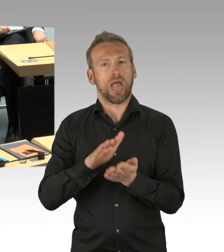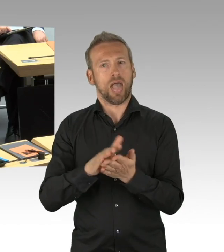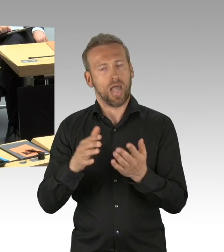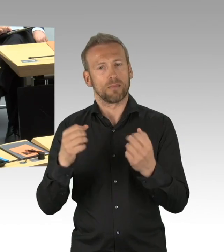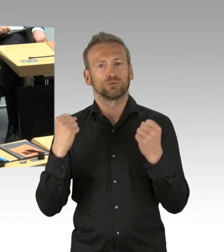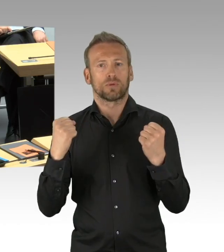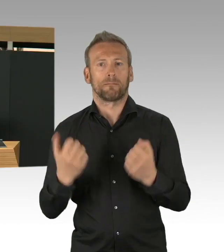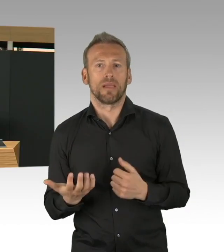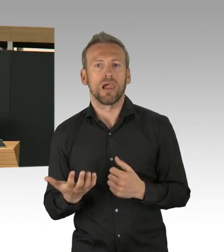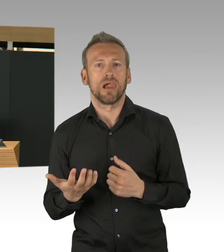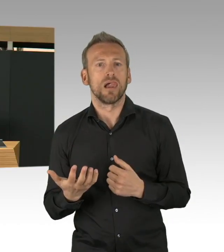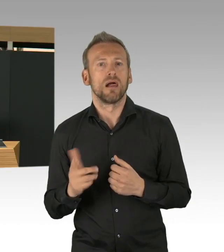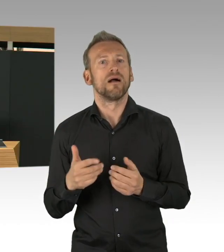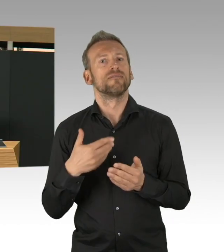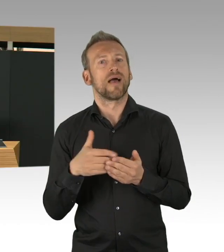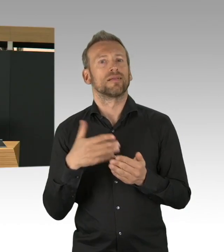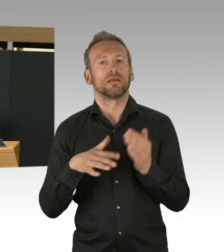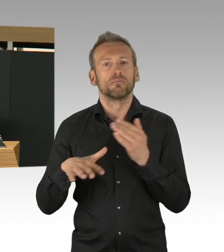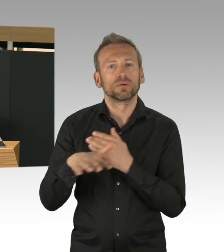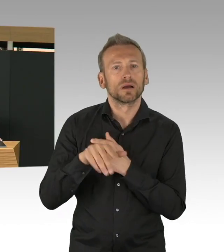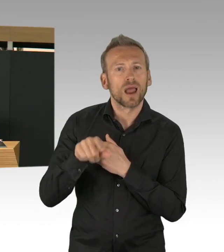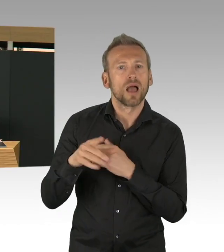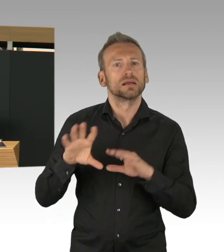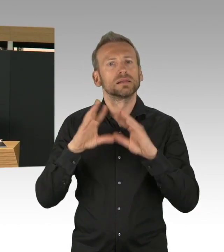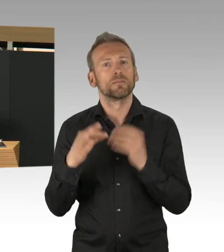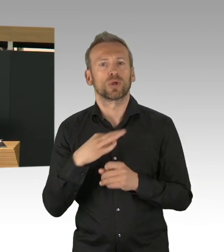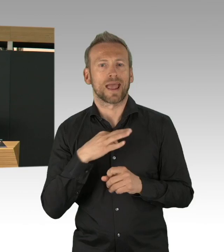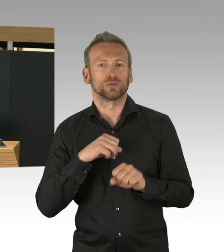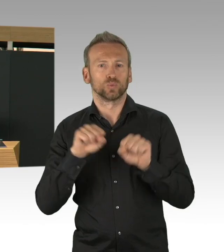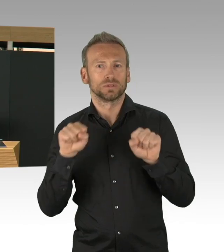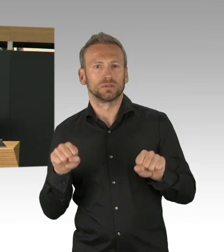wo inzwischen 15.000 Beratungen stattgefunden haben